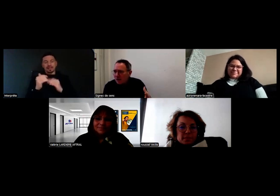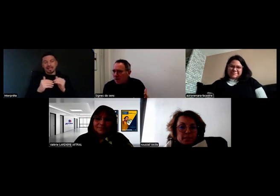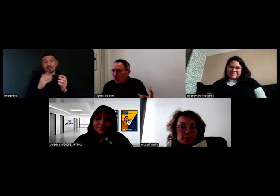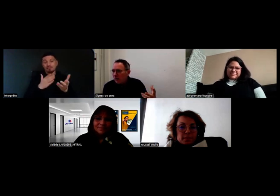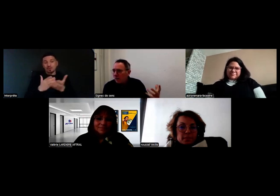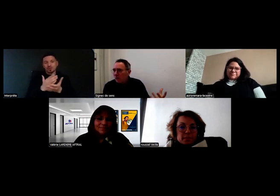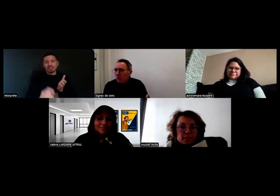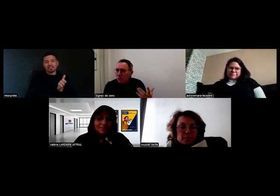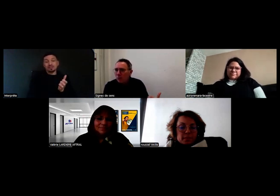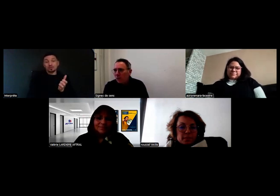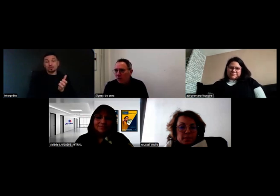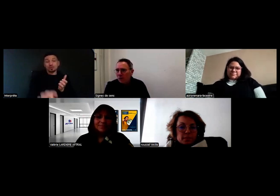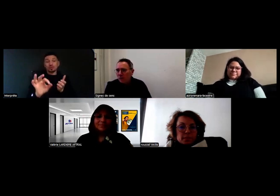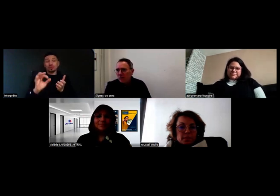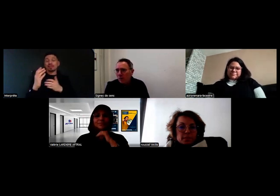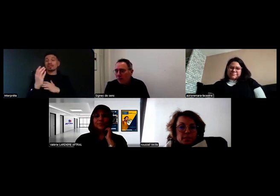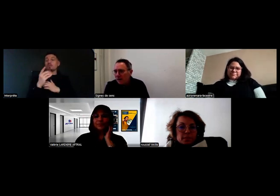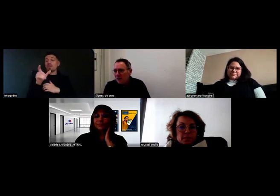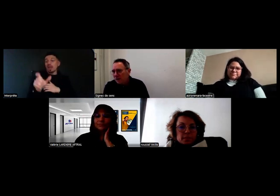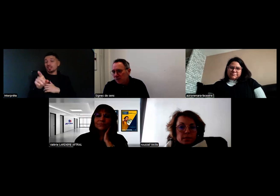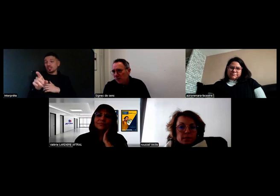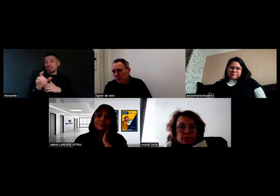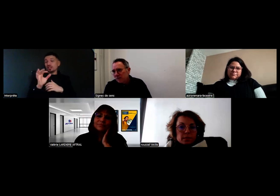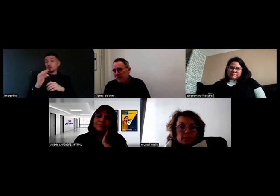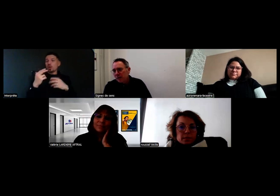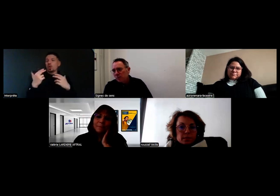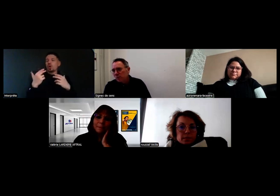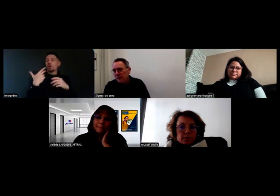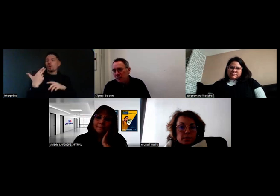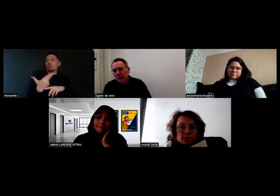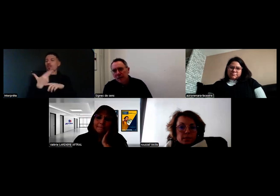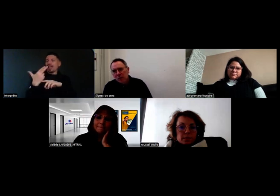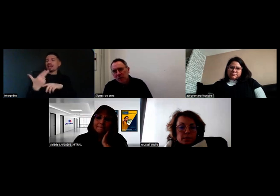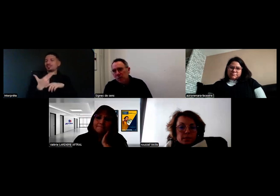Ces témoignages, on les retrouve dans ces reportages qui seront au sein des parcours numériques.